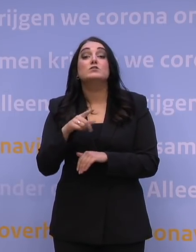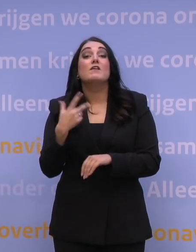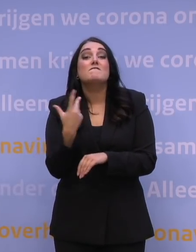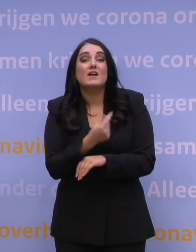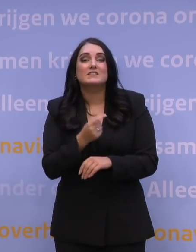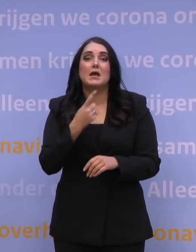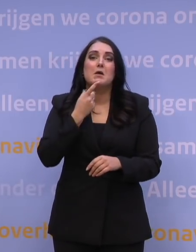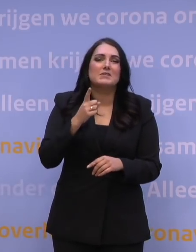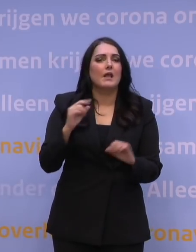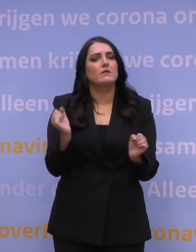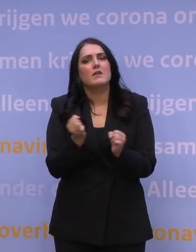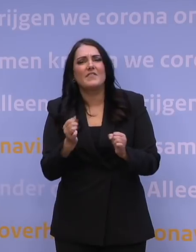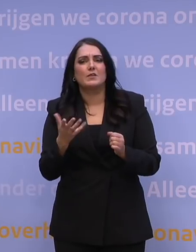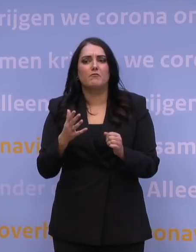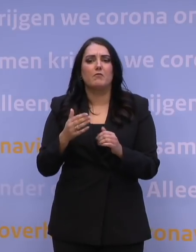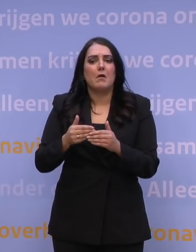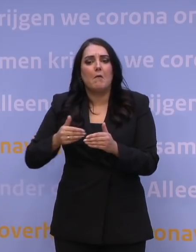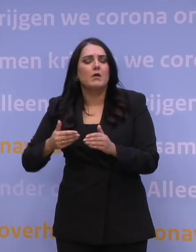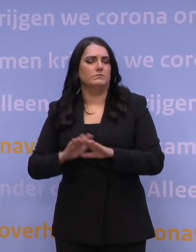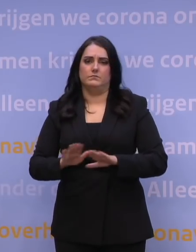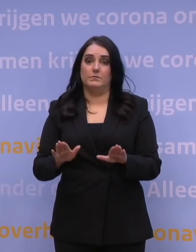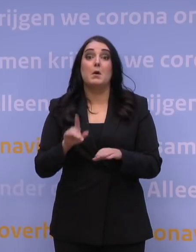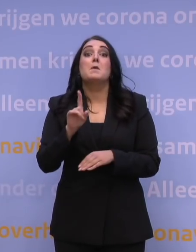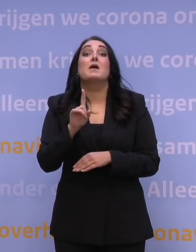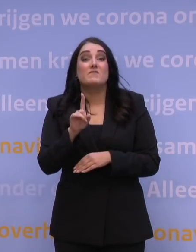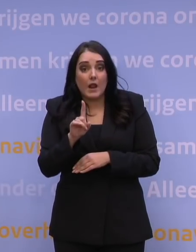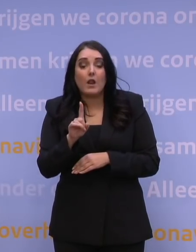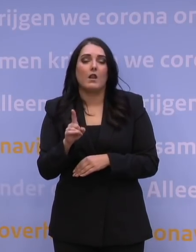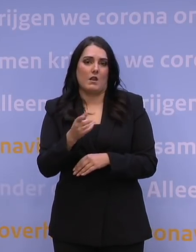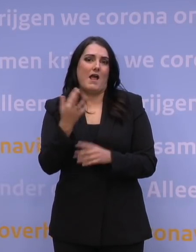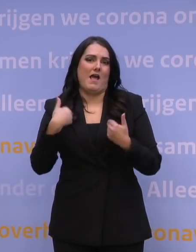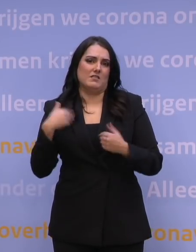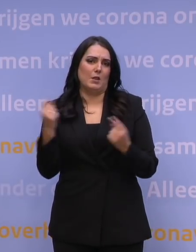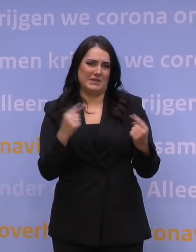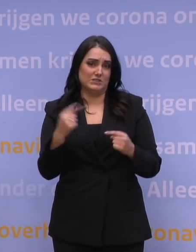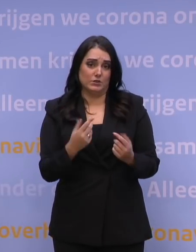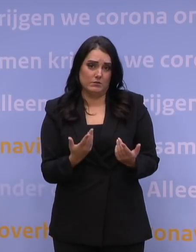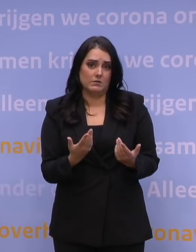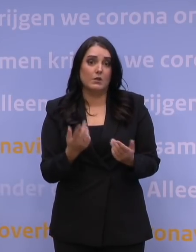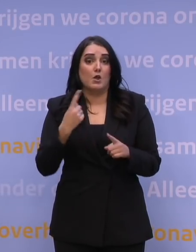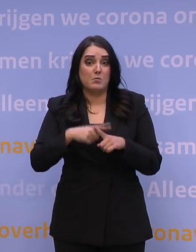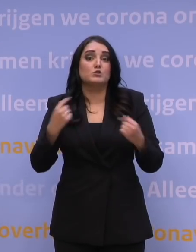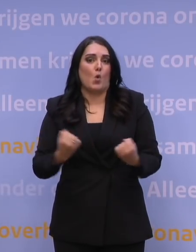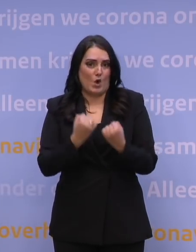Wat mogelijk een remmende factor is, is het aantal mensen dat kan helpen prikken. Dat is een remmende factor, en in de organisatie is een belemmerende factor